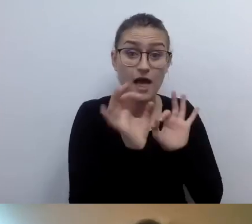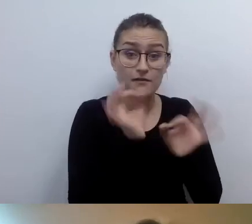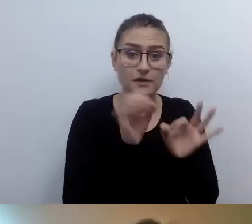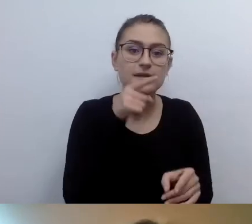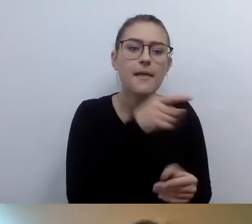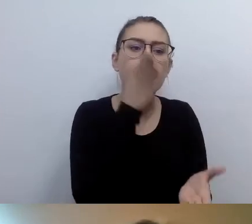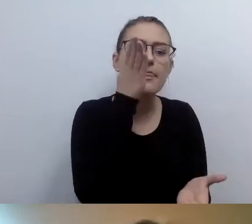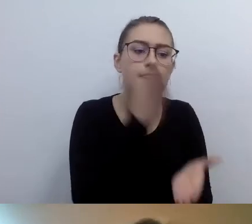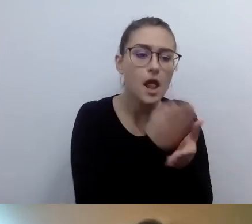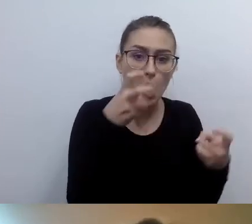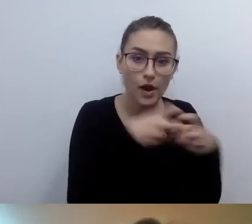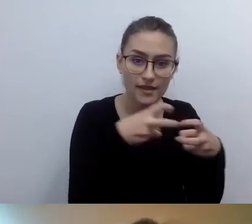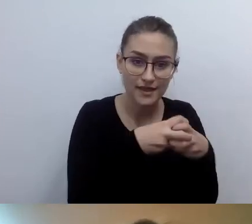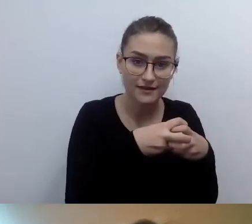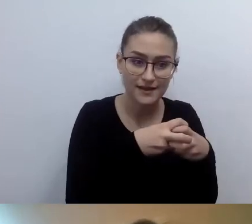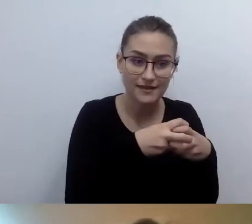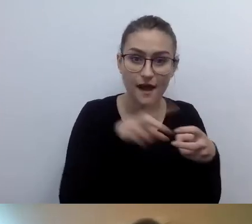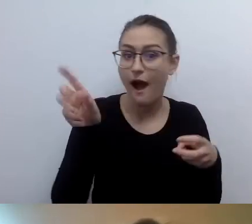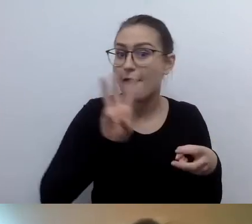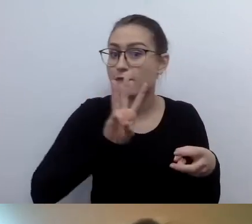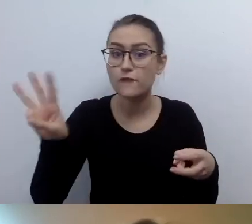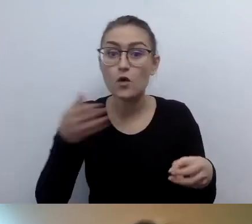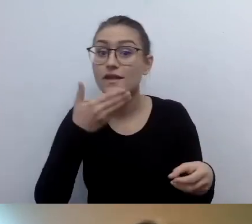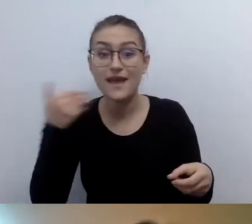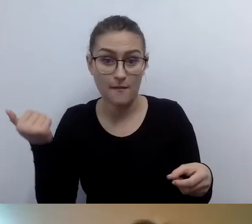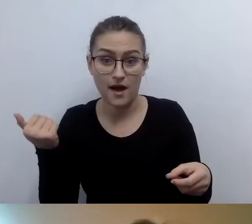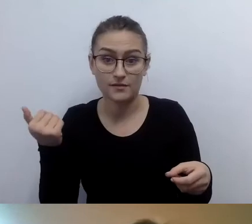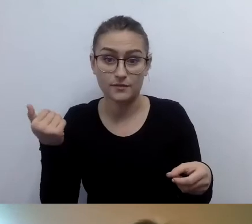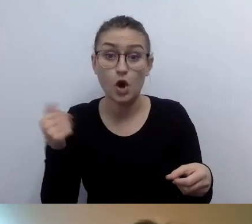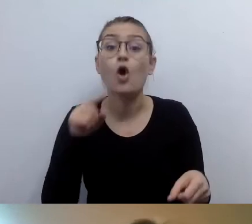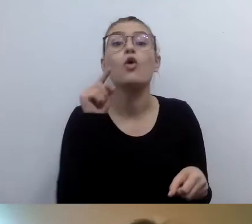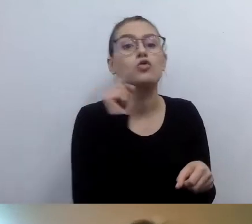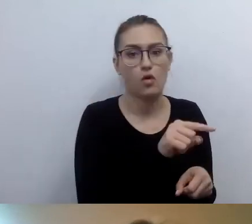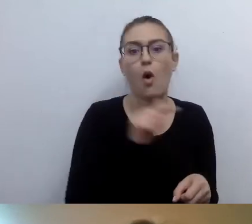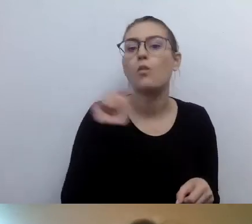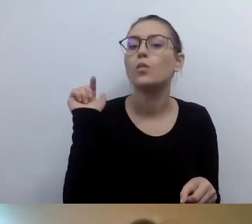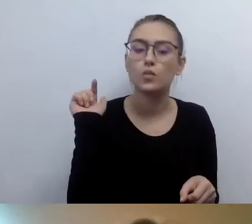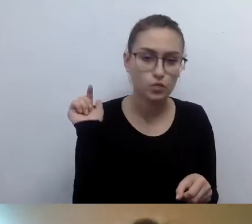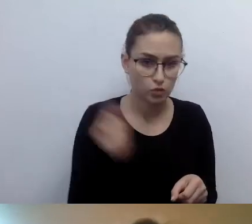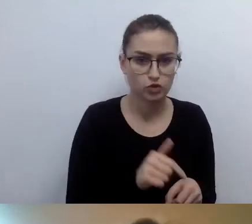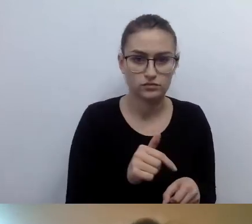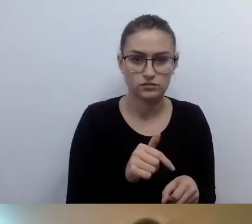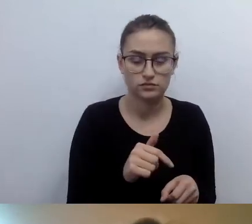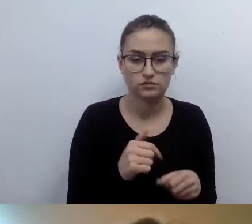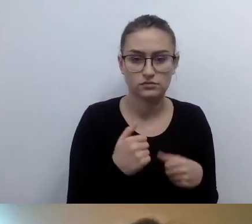a nie publikujemy na stronie www, to te informacje w social mediach udostępniamy.